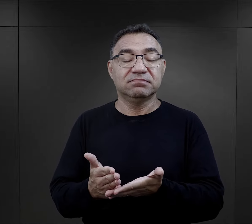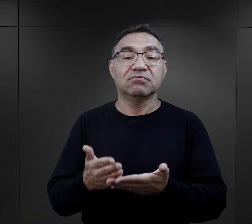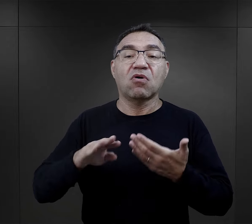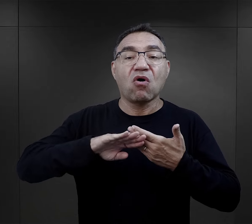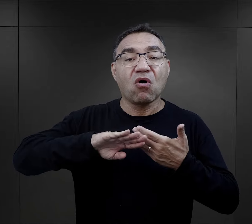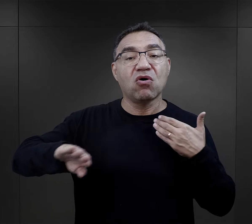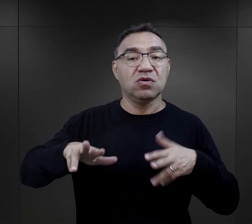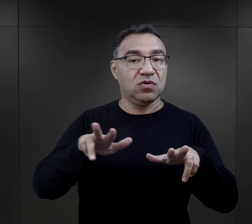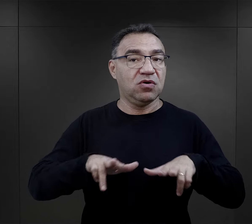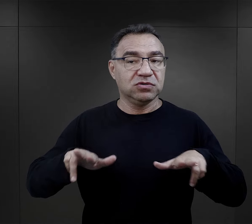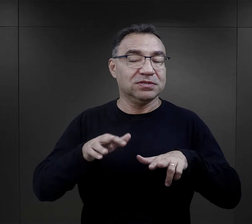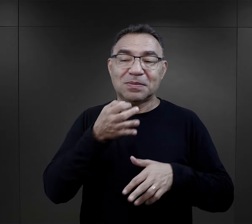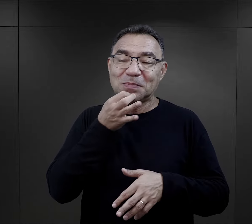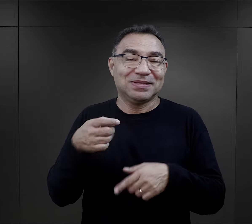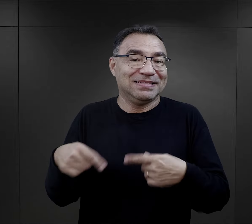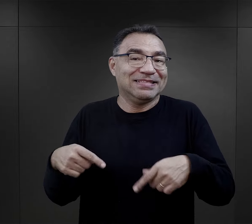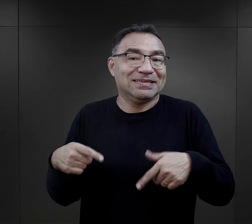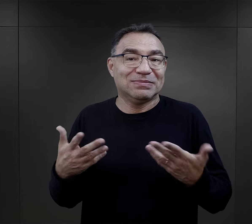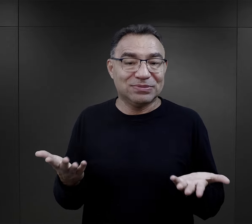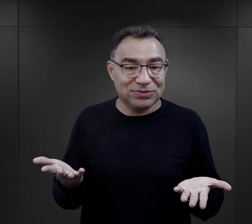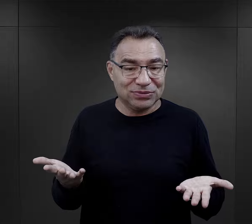z tym oddzieleniem od rodziny